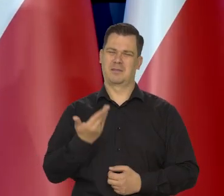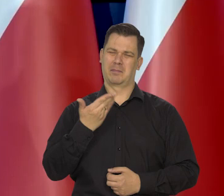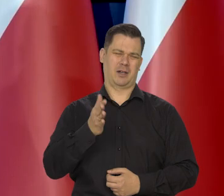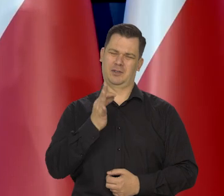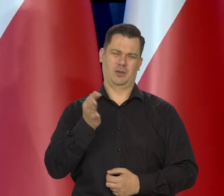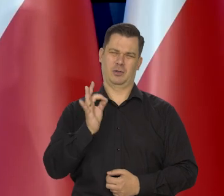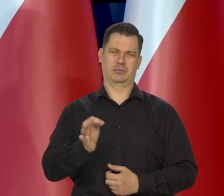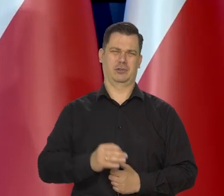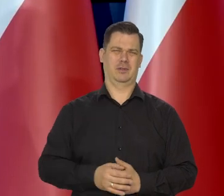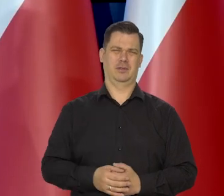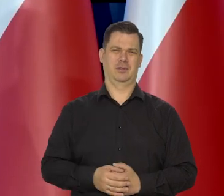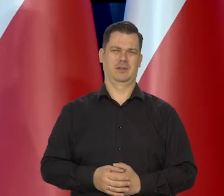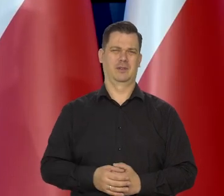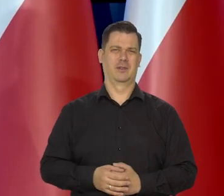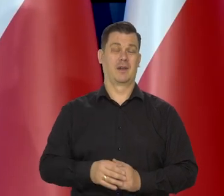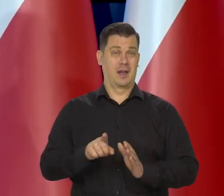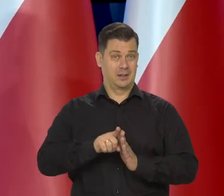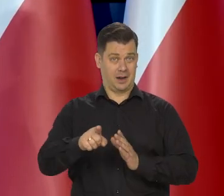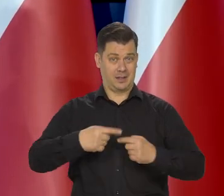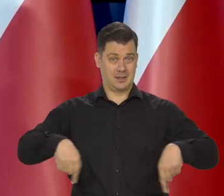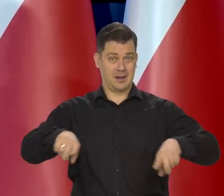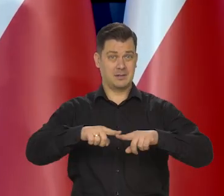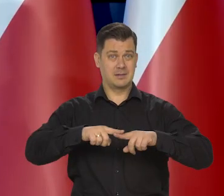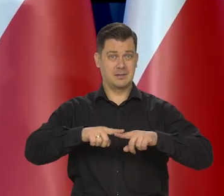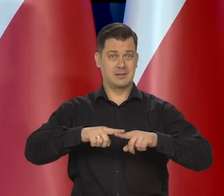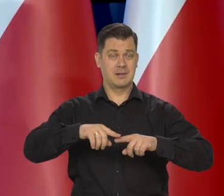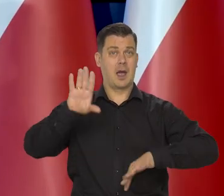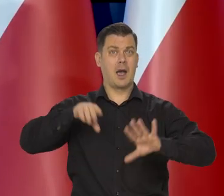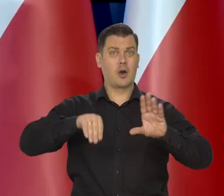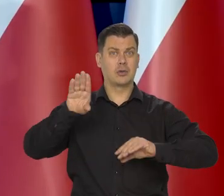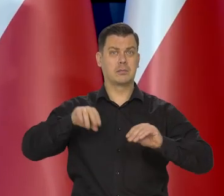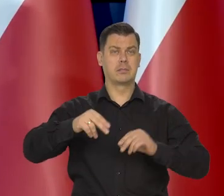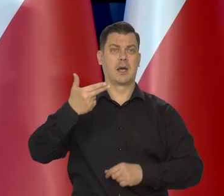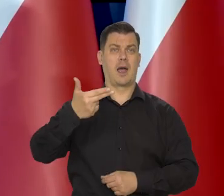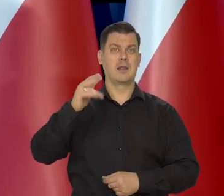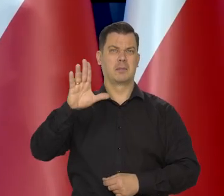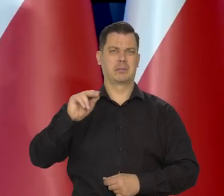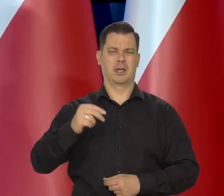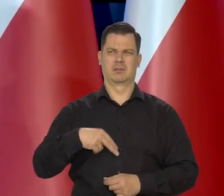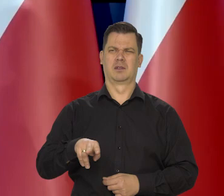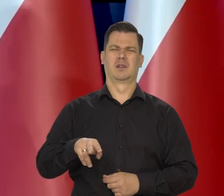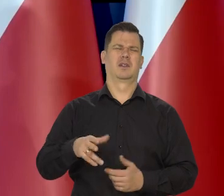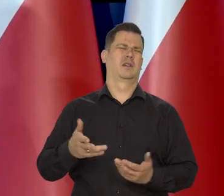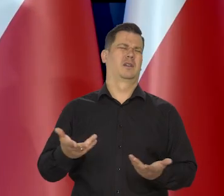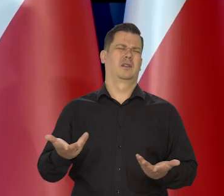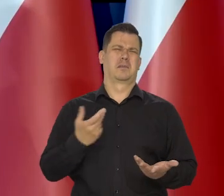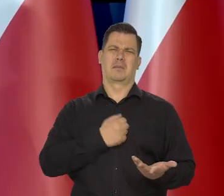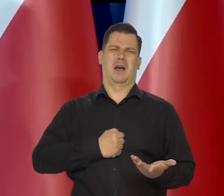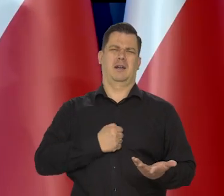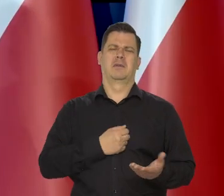No bardzo niekorzystne zjawiska ekonomiczne. Nas ekonomistów Narodowego Banku Polskiego no to bardzo martwi.